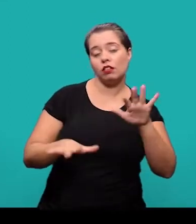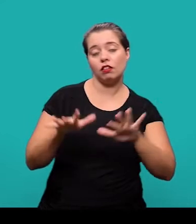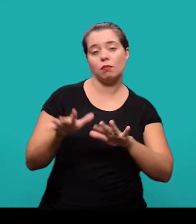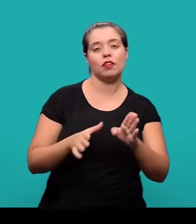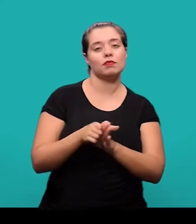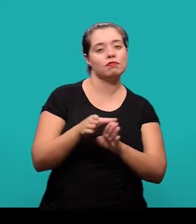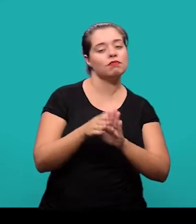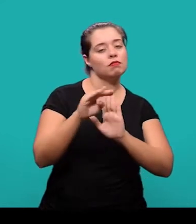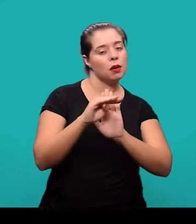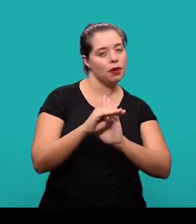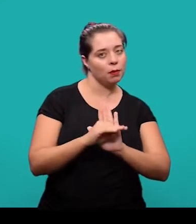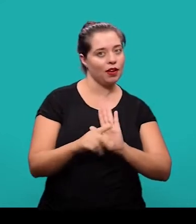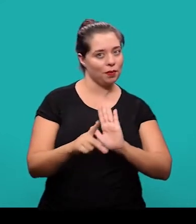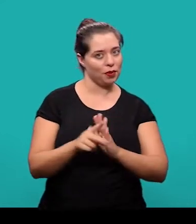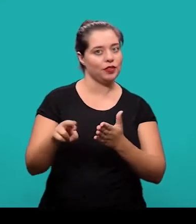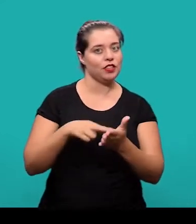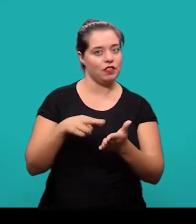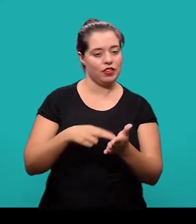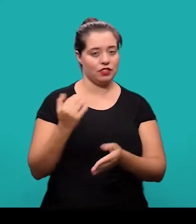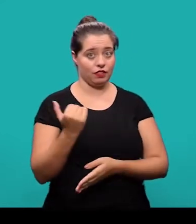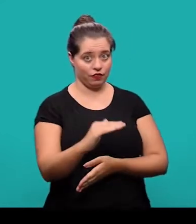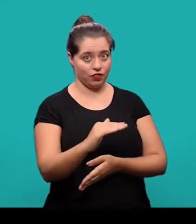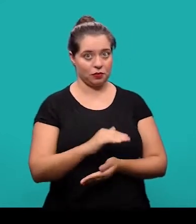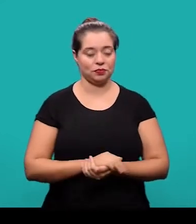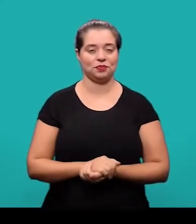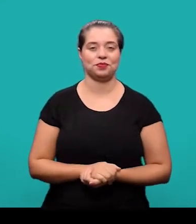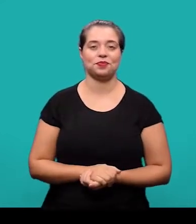de acordo com as orientações do periódico científico em que esta sendo submetido.